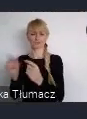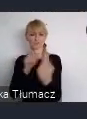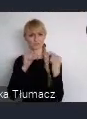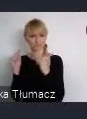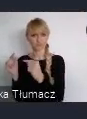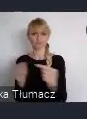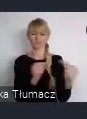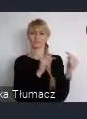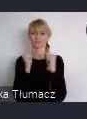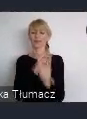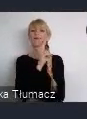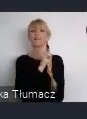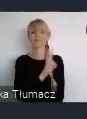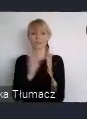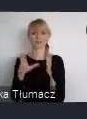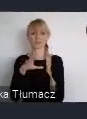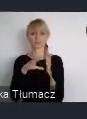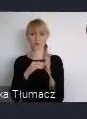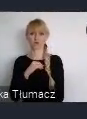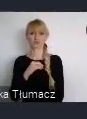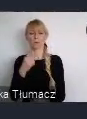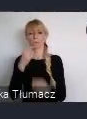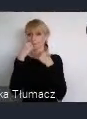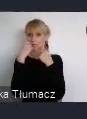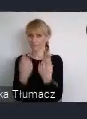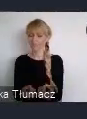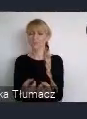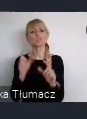I każdy z nas mógł zabrać głos, w tych ważnych aspektach